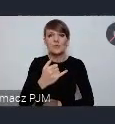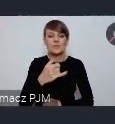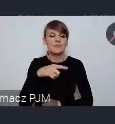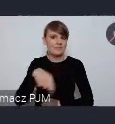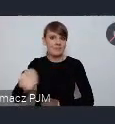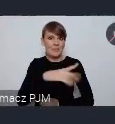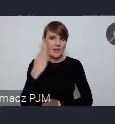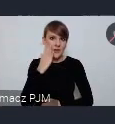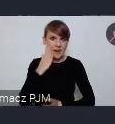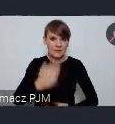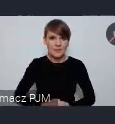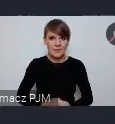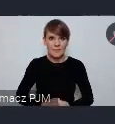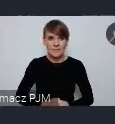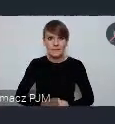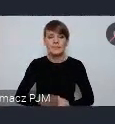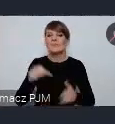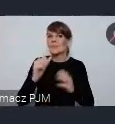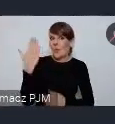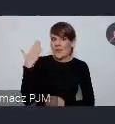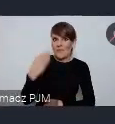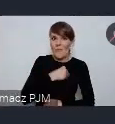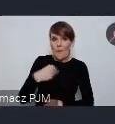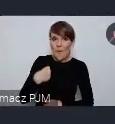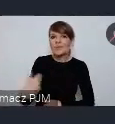Do niedawna było w Polsce prowadzone takie badanie